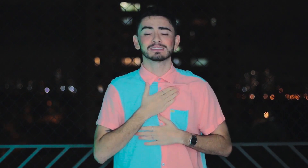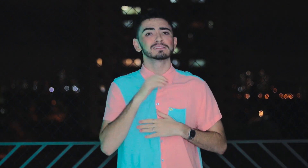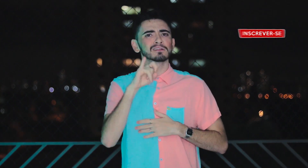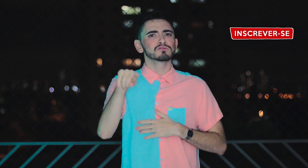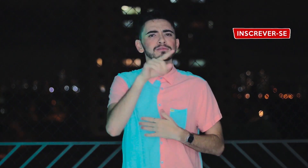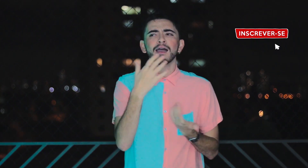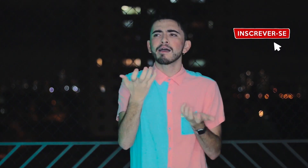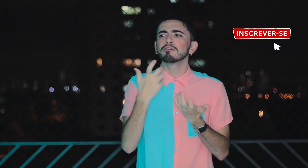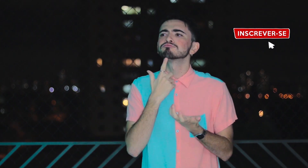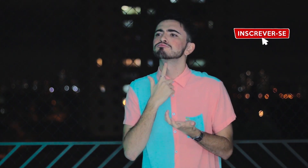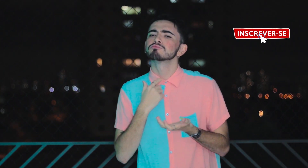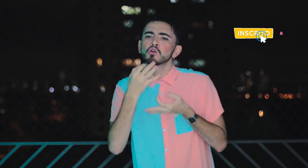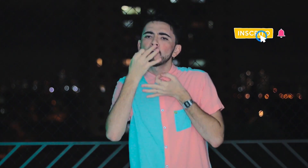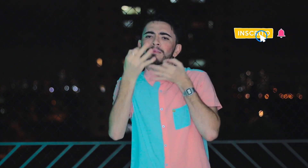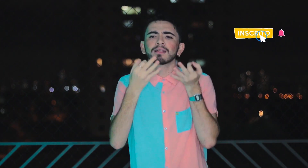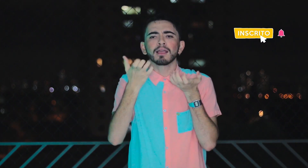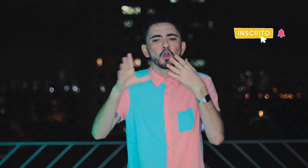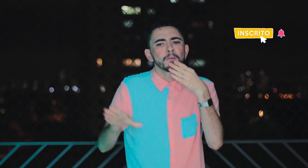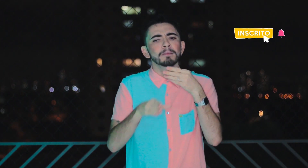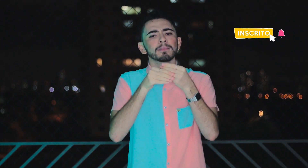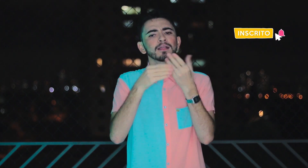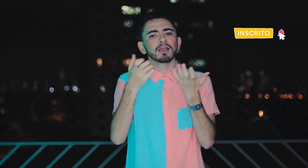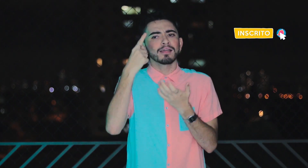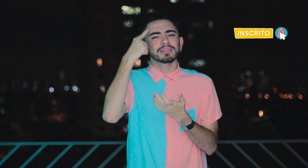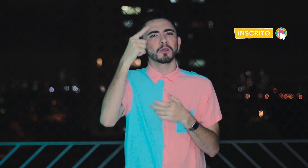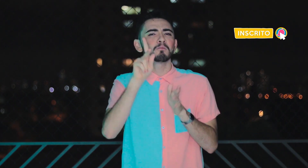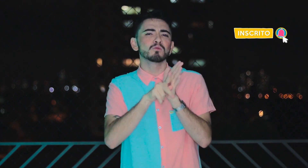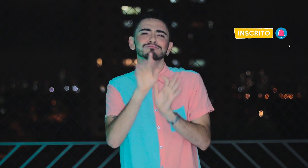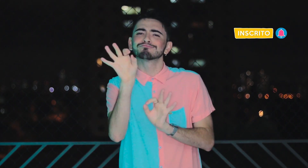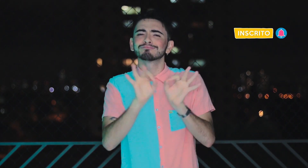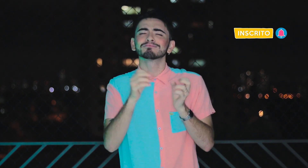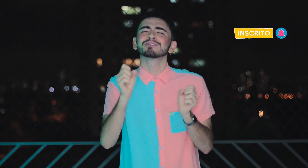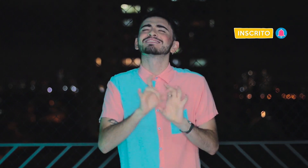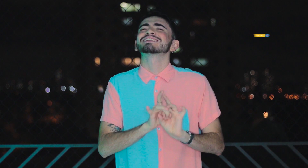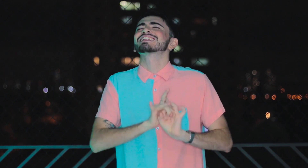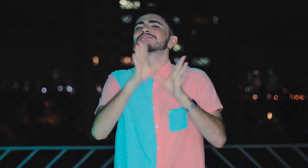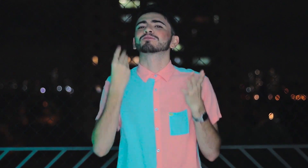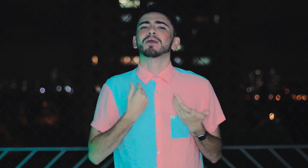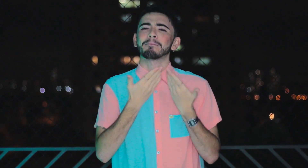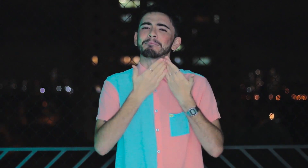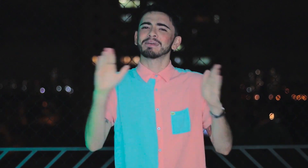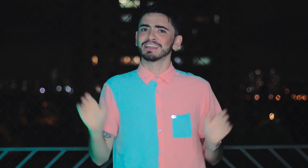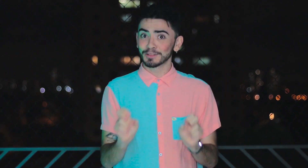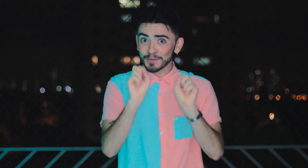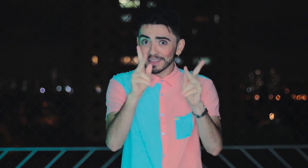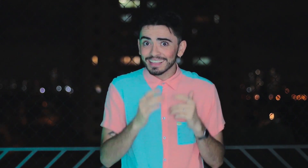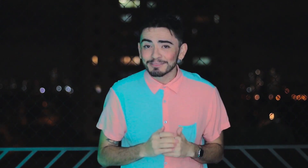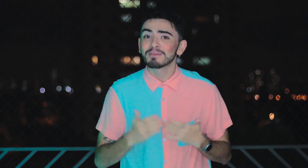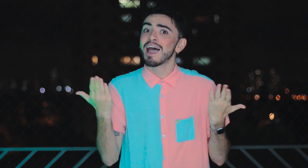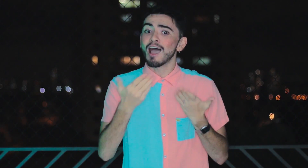Caso você tenha vontade de comentar e dar alguma sugestão para contribuir, sinta-se a vontade! Estou aberto, ok?